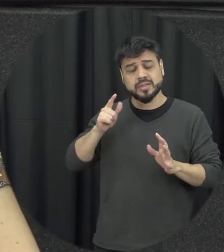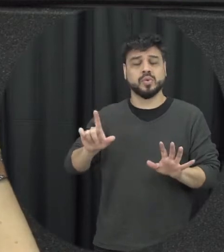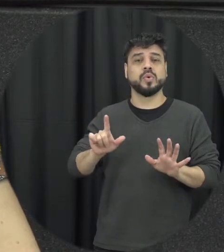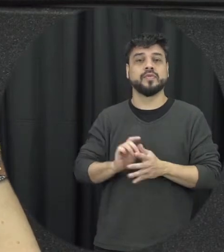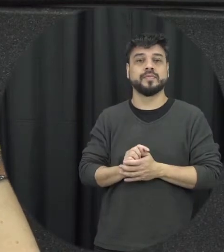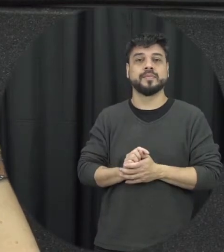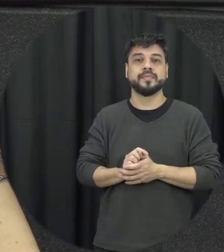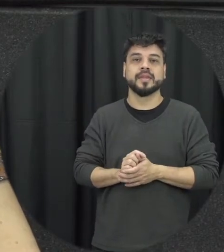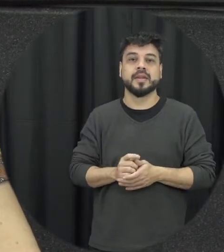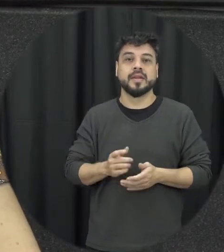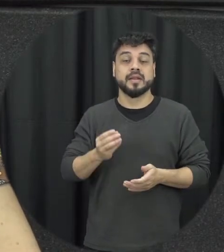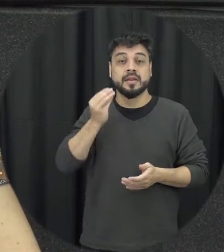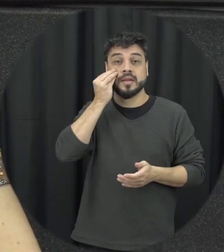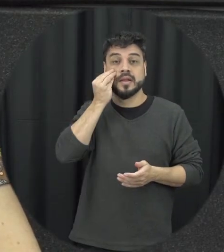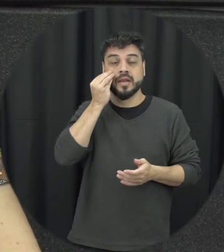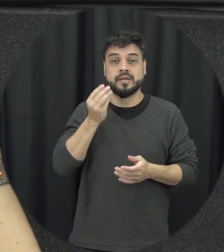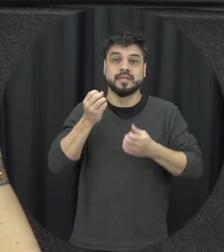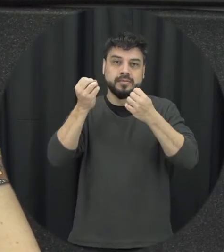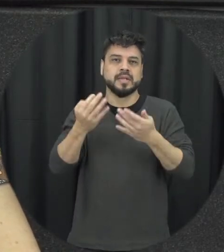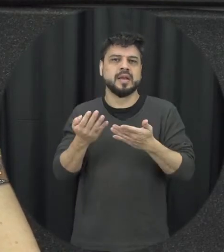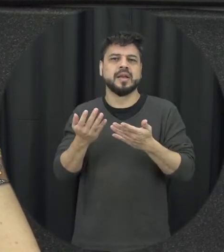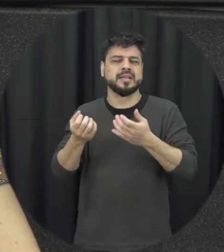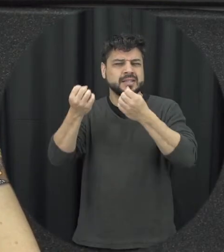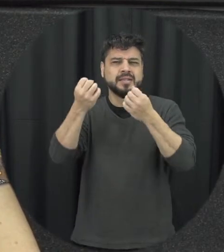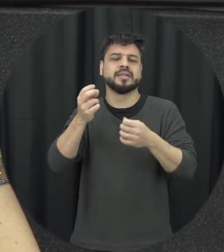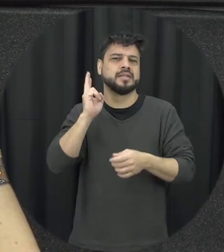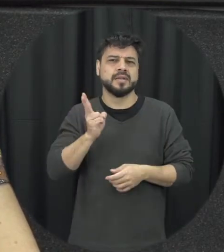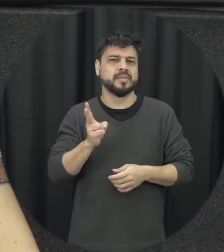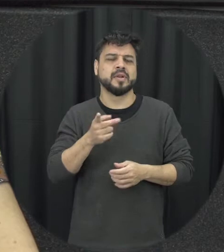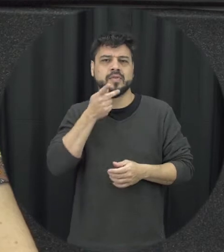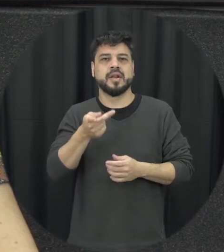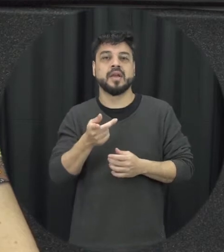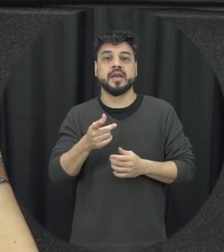a tendência de justificar as justificativas são muito comuns desse contexto na tentar justificar